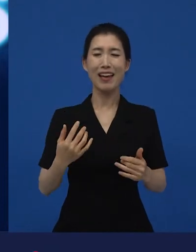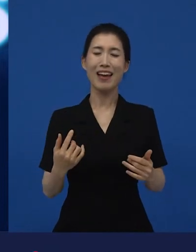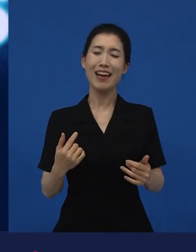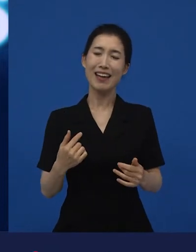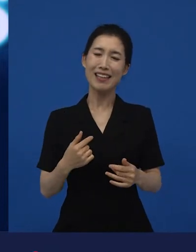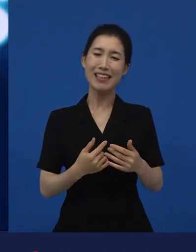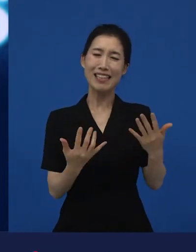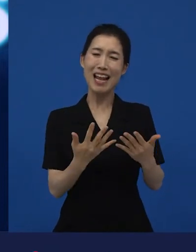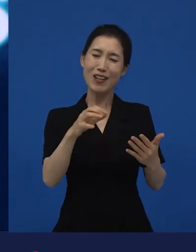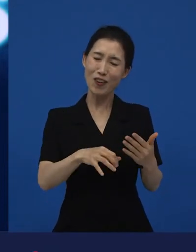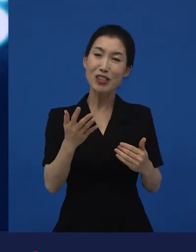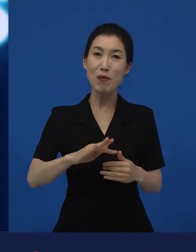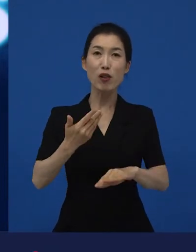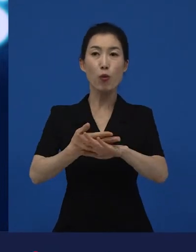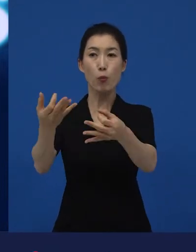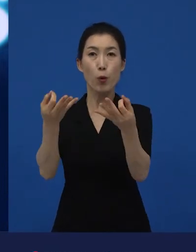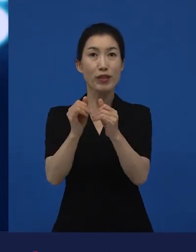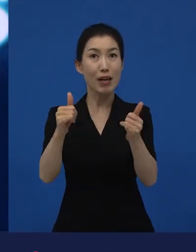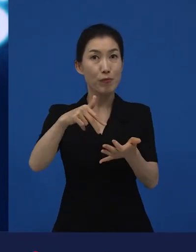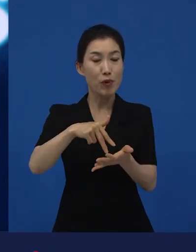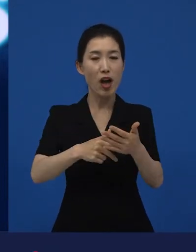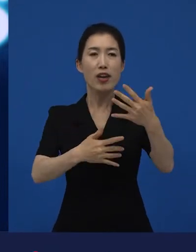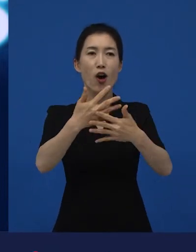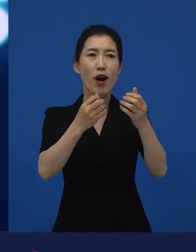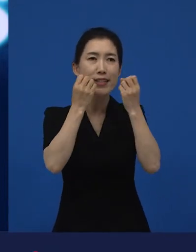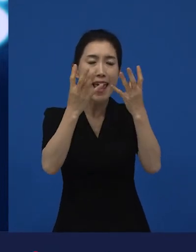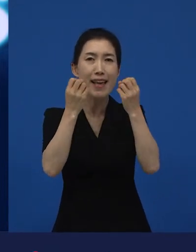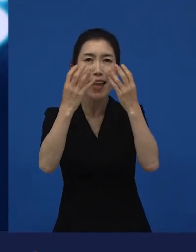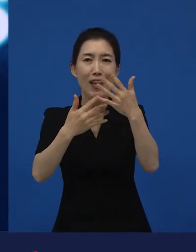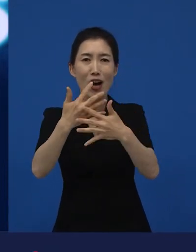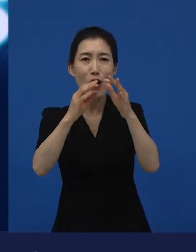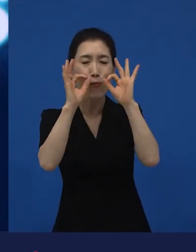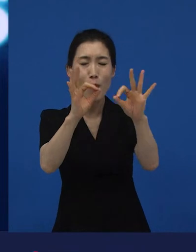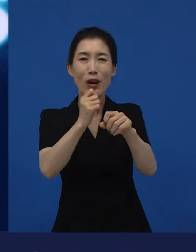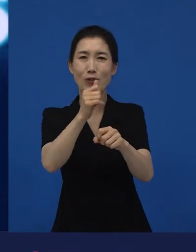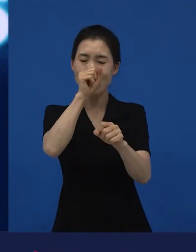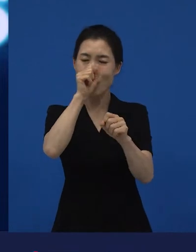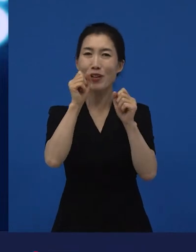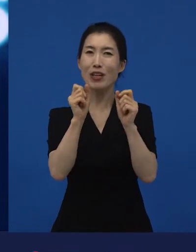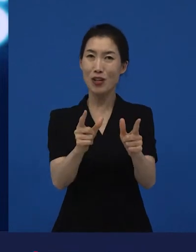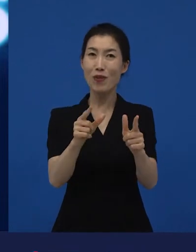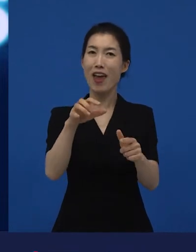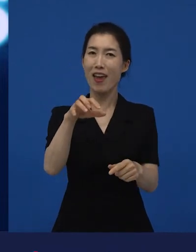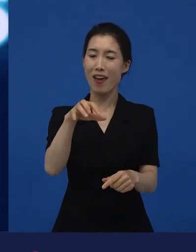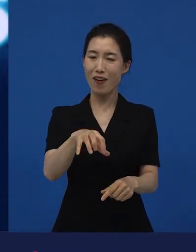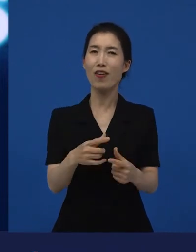관객들은 그런 곳이 영화들을 만나는 좀 독특하지만